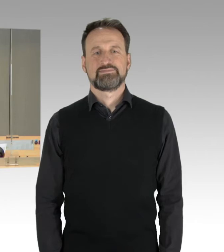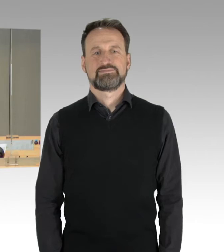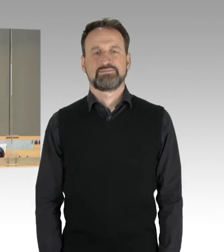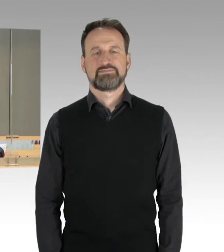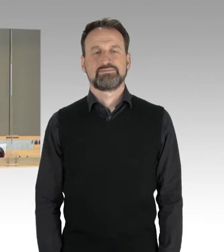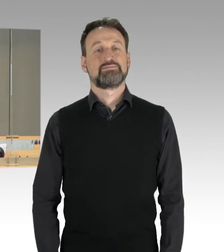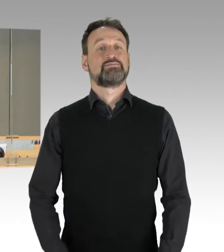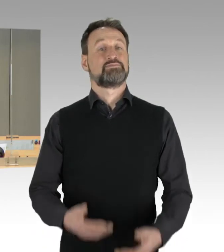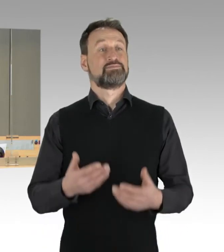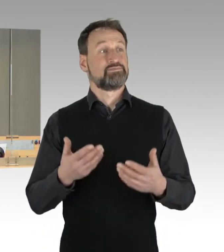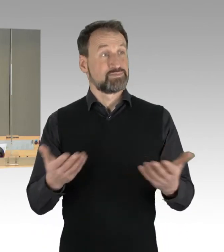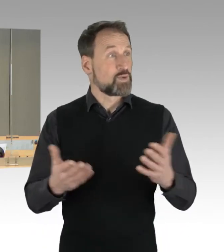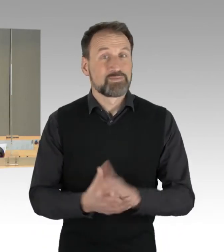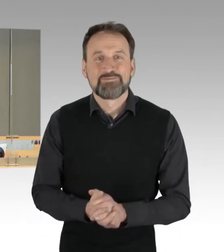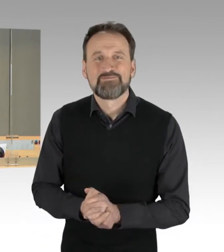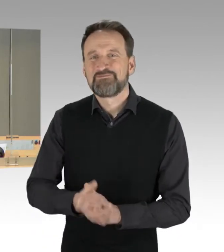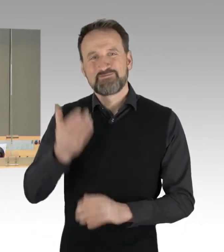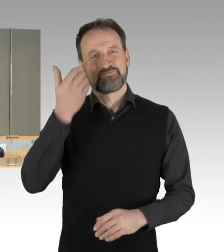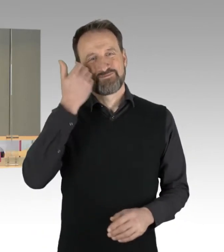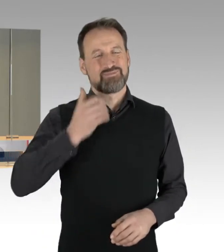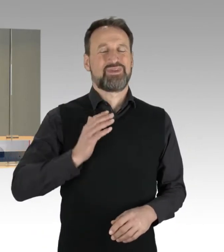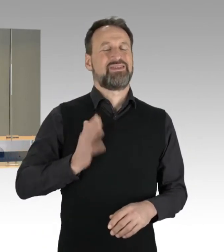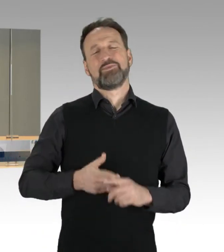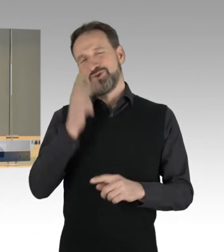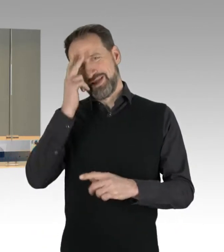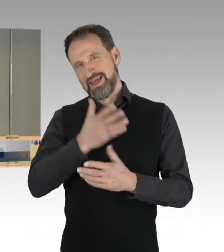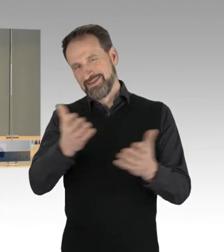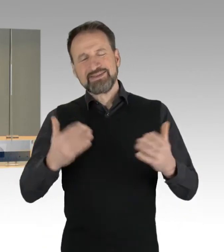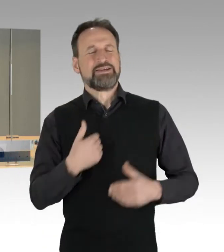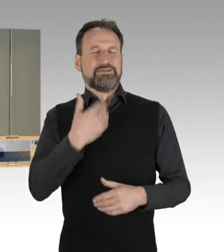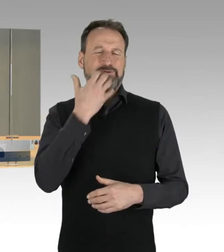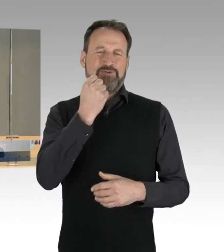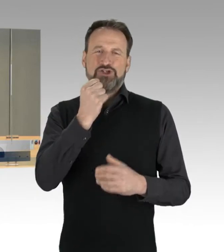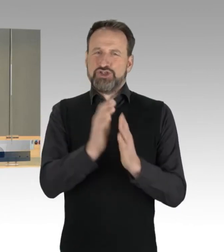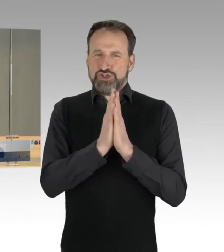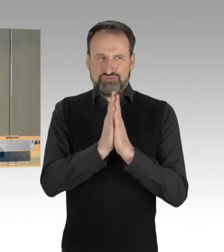(Präsidium) So, meine sehr geehrten Damen und Herren. Ich darf Sie bitten, die Plätze einzunehmen.